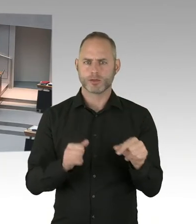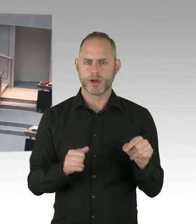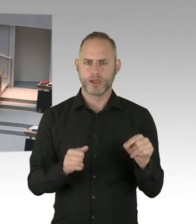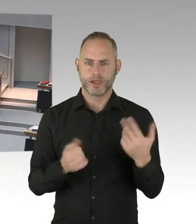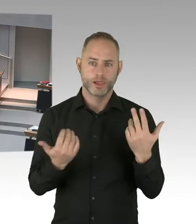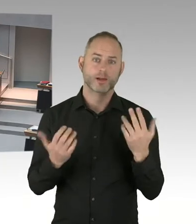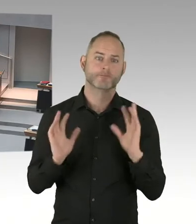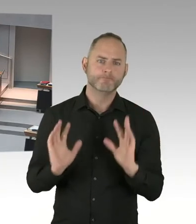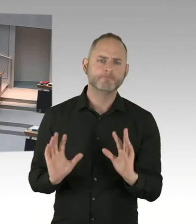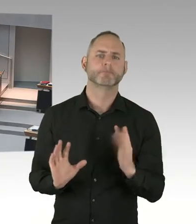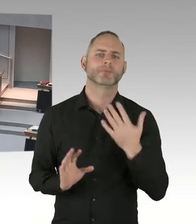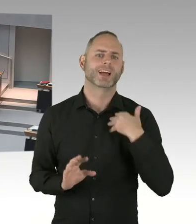dann muss das eben technisch nachgeholt werden.